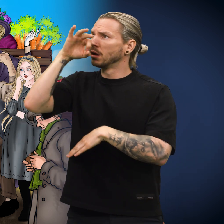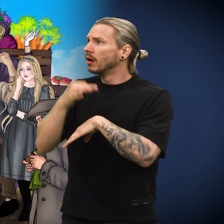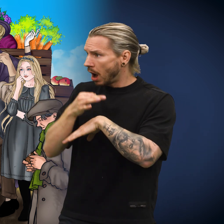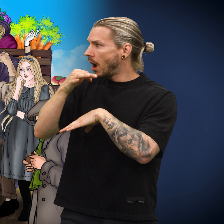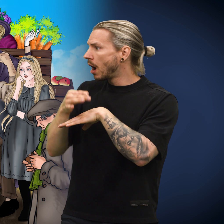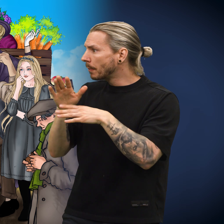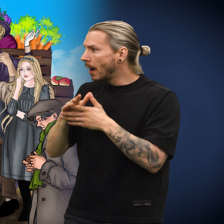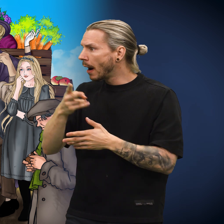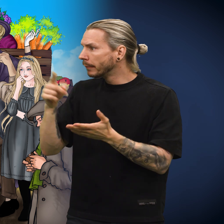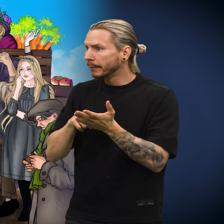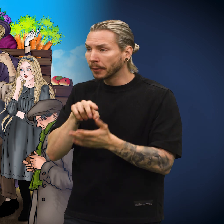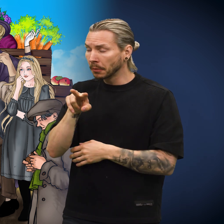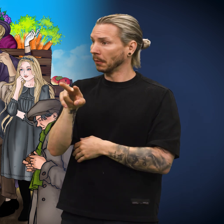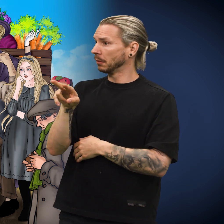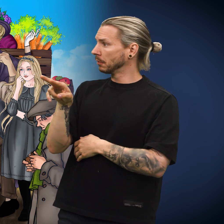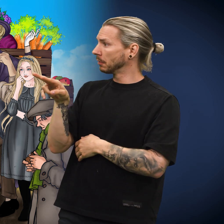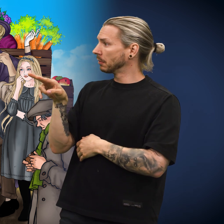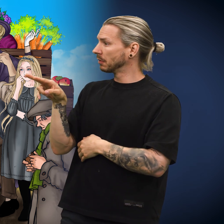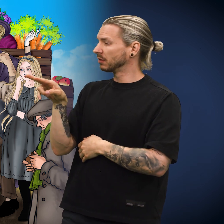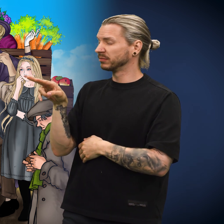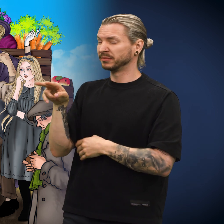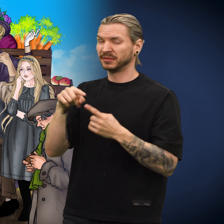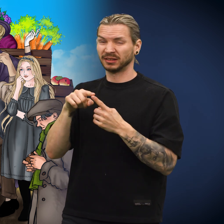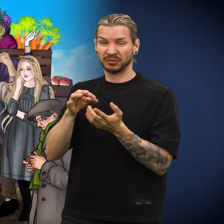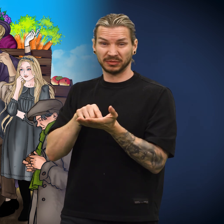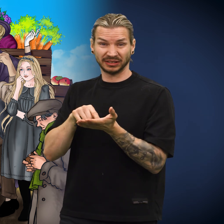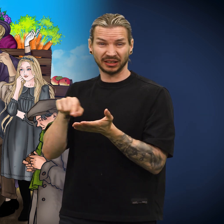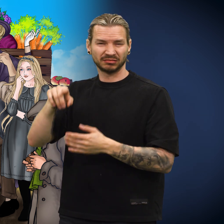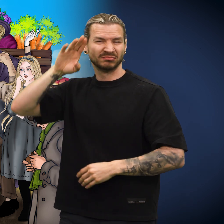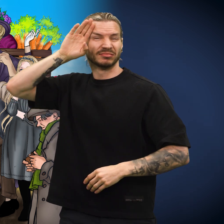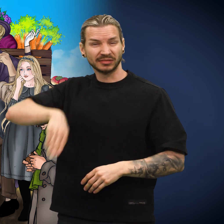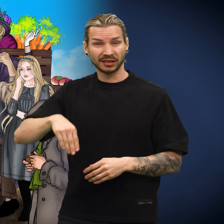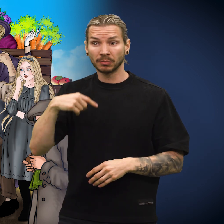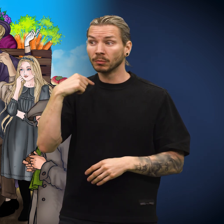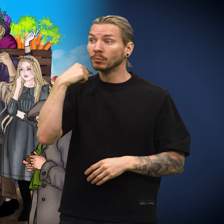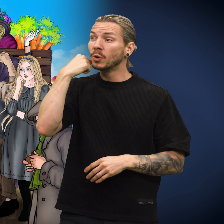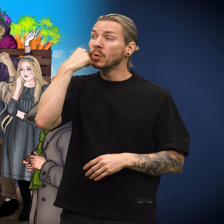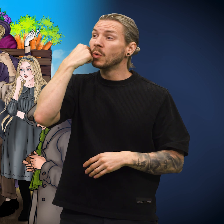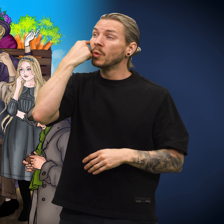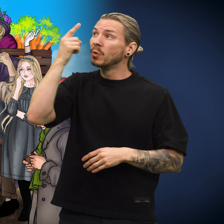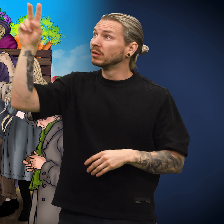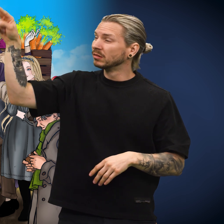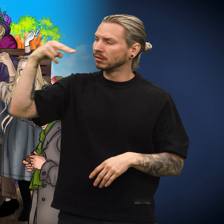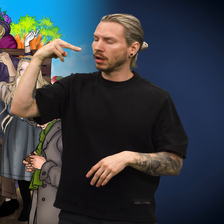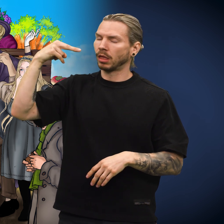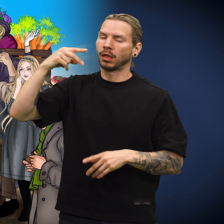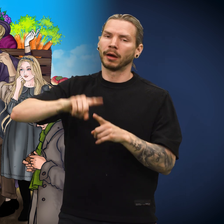Skillingen ble slengt oppi kassen med de andre myntene. Men skillingen visste at neste dag ville lotteriselgeren ta en nærmere kikk.